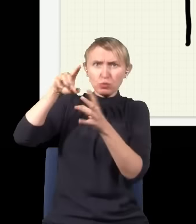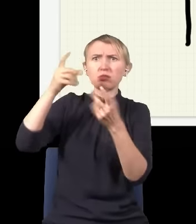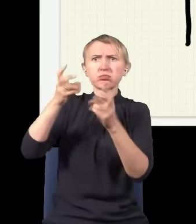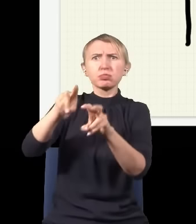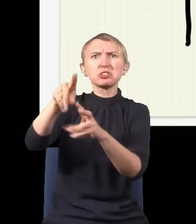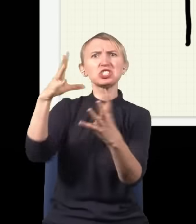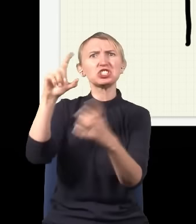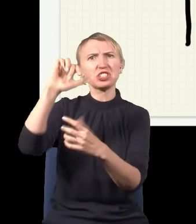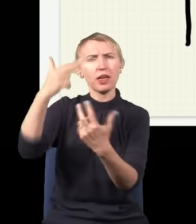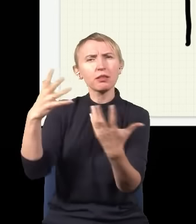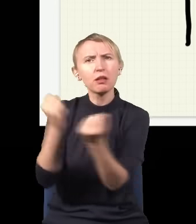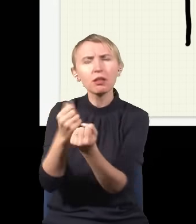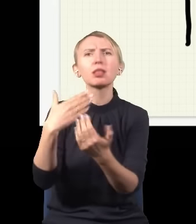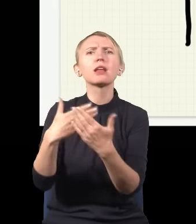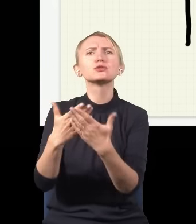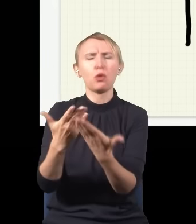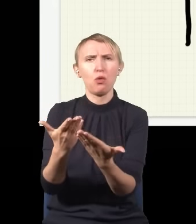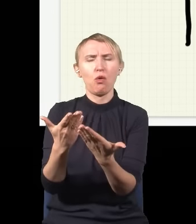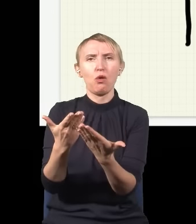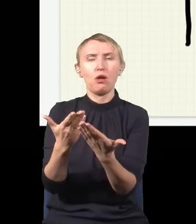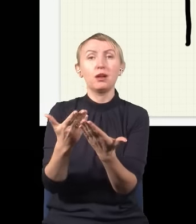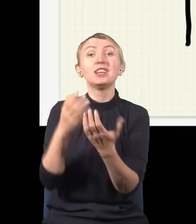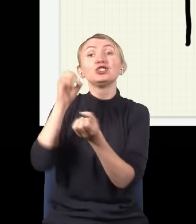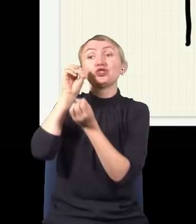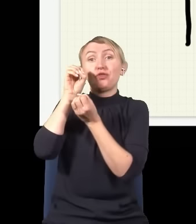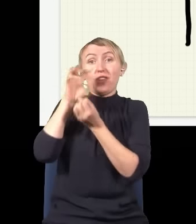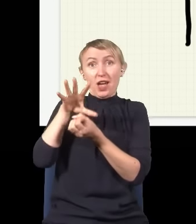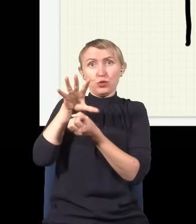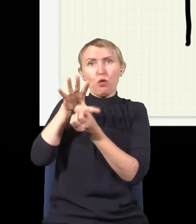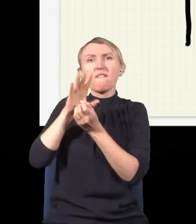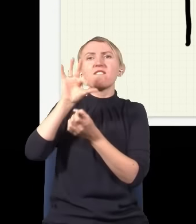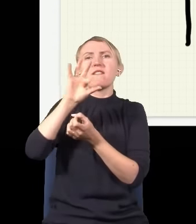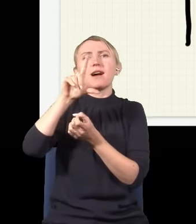i przyczyna tego, że tak się dzieje, jest następująca: otóż światło jest pewnym rodzajem fali i ta fala